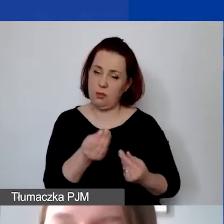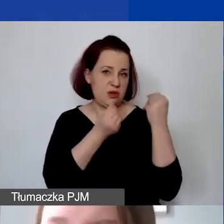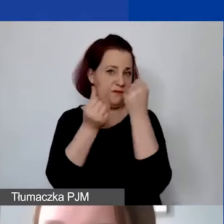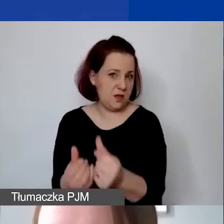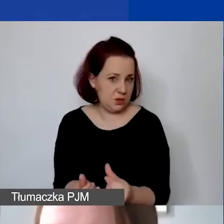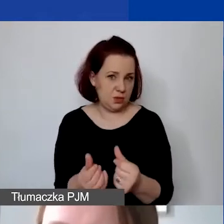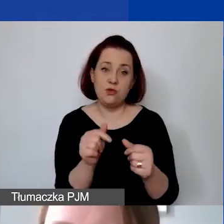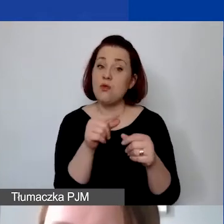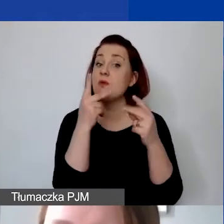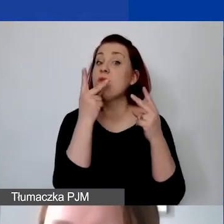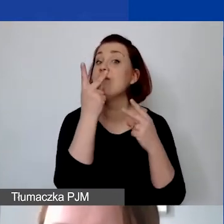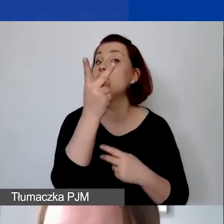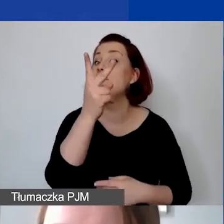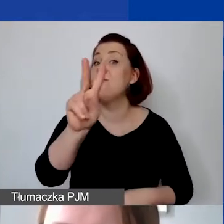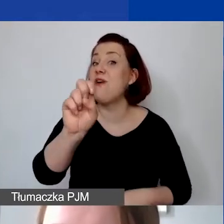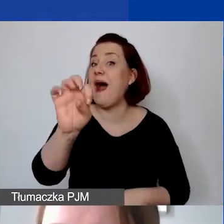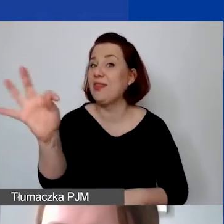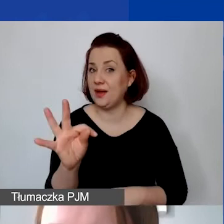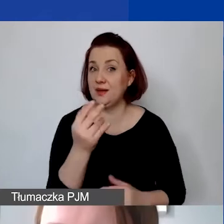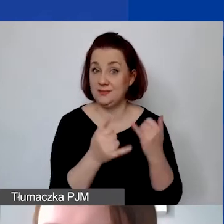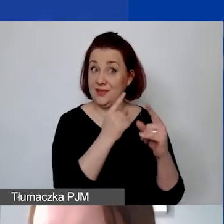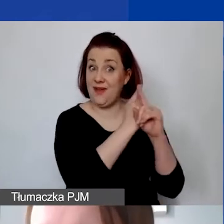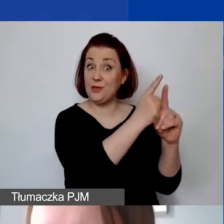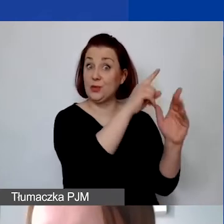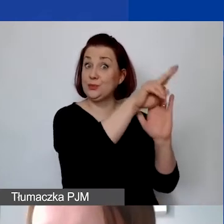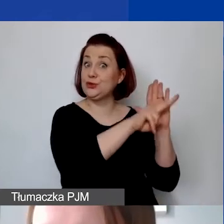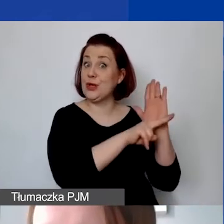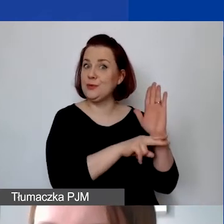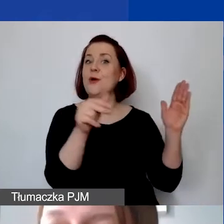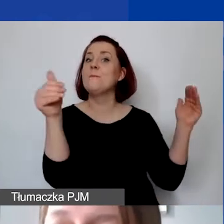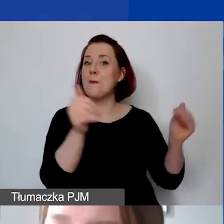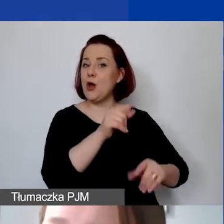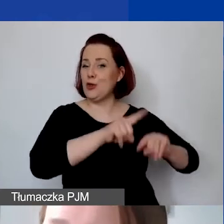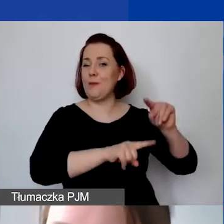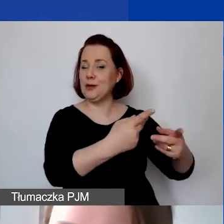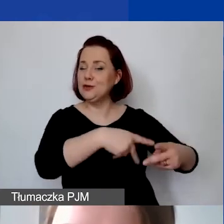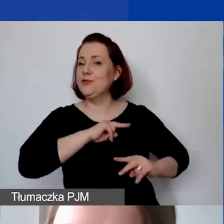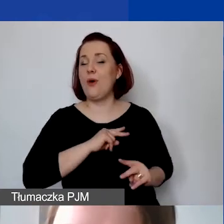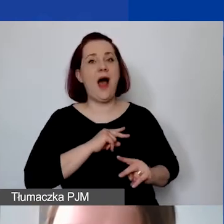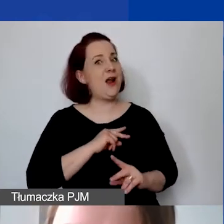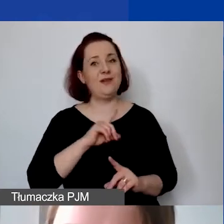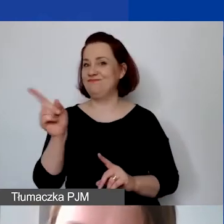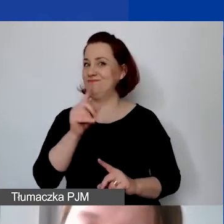VAT, który w świetle obowiązujących przepisów prawnych może być odzyskiwany, również nie jest kosztem kwalifikowanym.